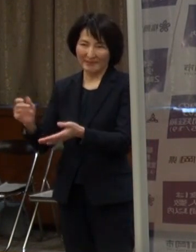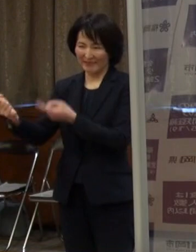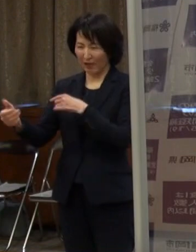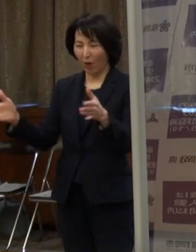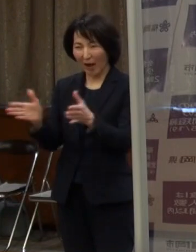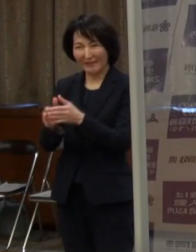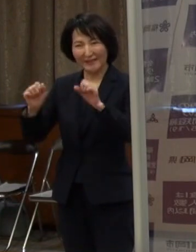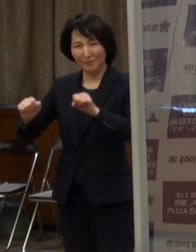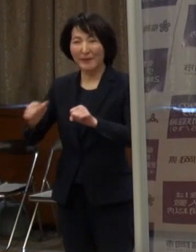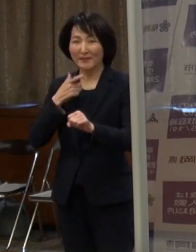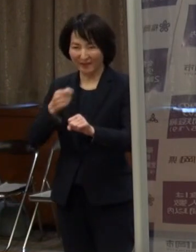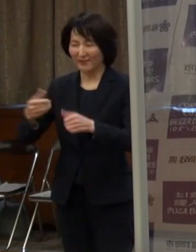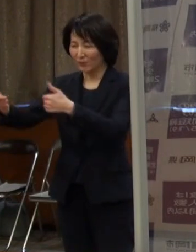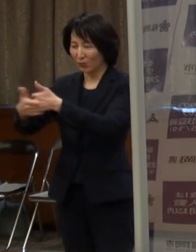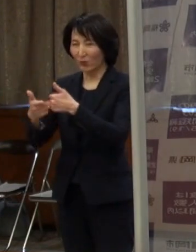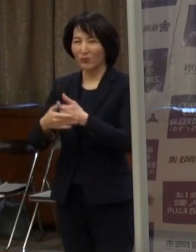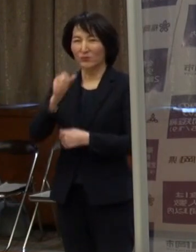どうぞご協力をよろしくお願いします